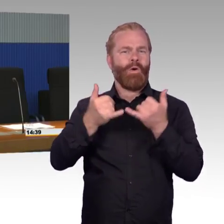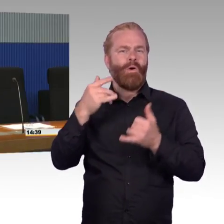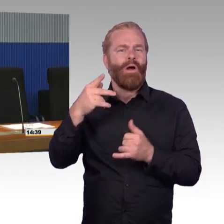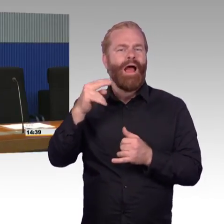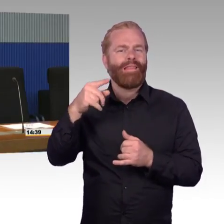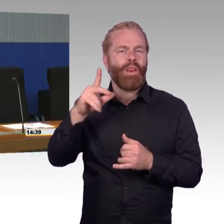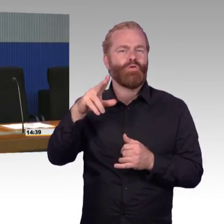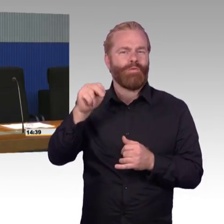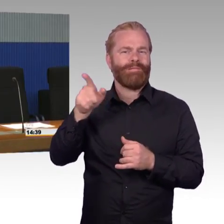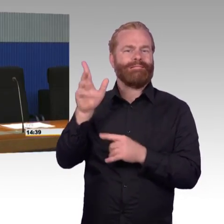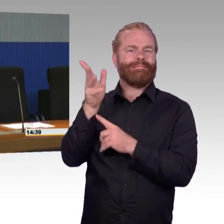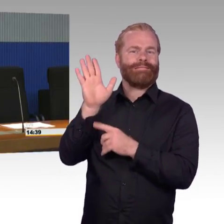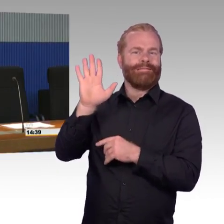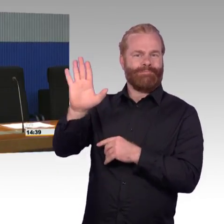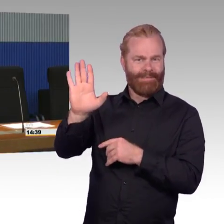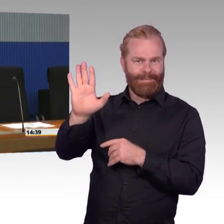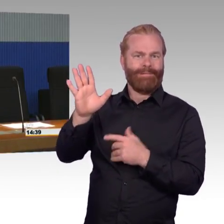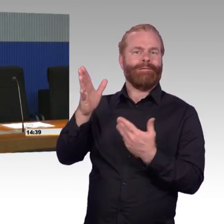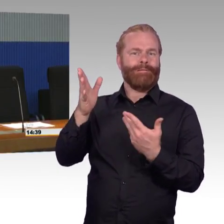vielleicht ganz kurz vorab damit man das einsortieren kann das Thema.